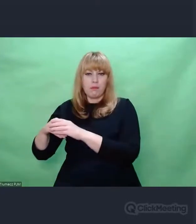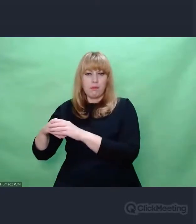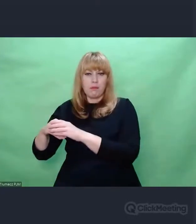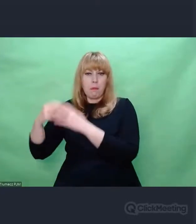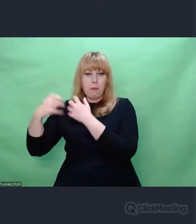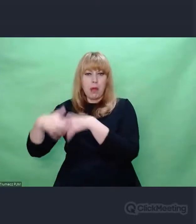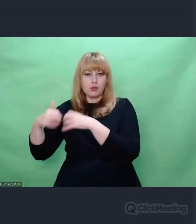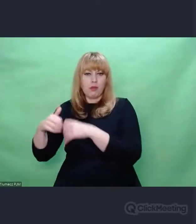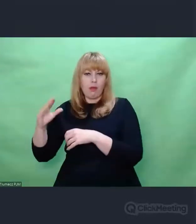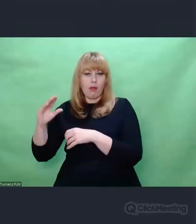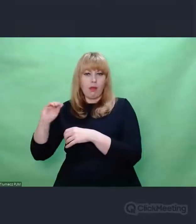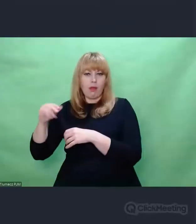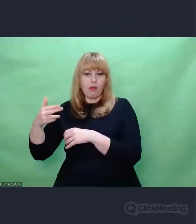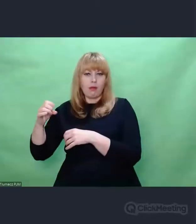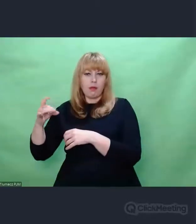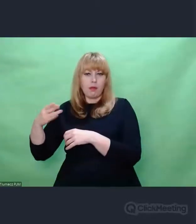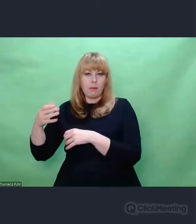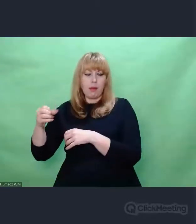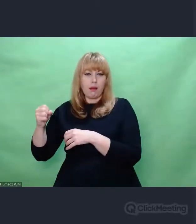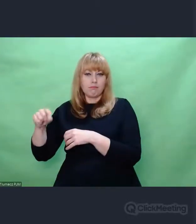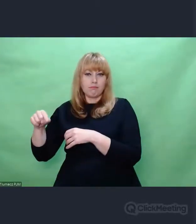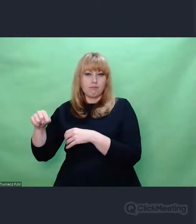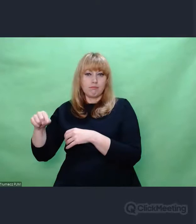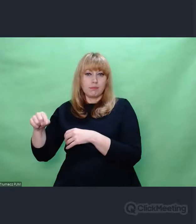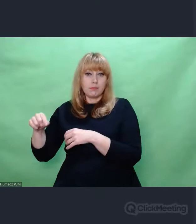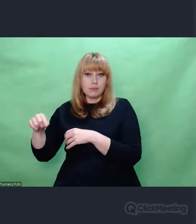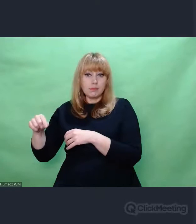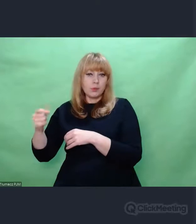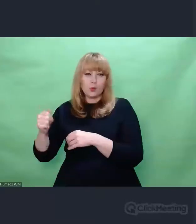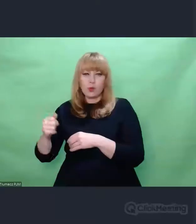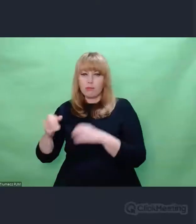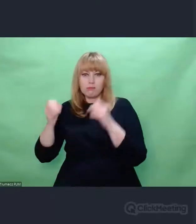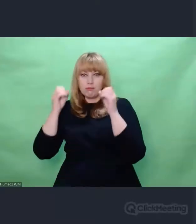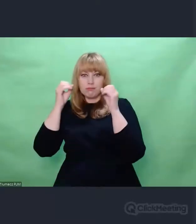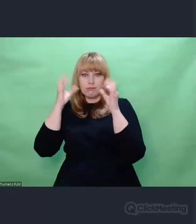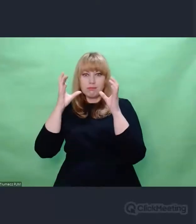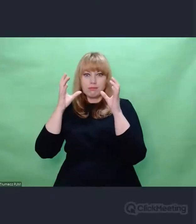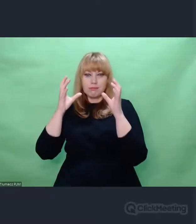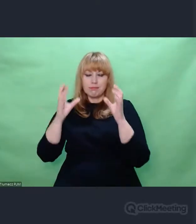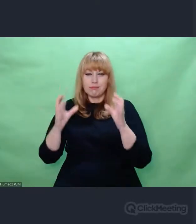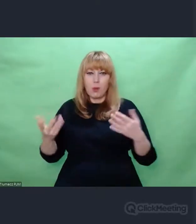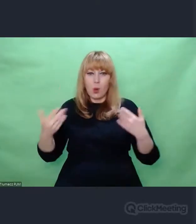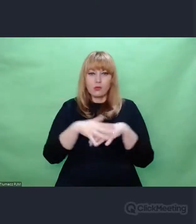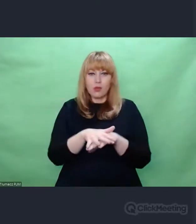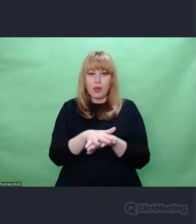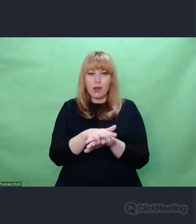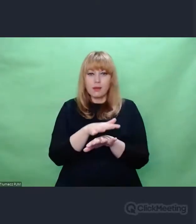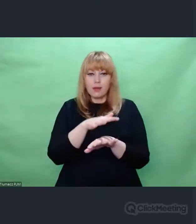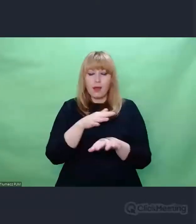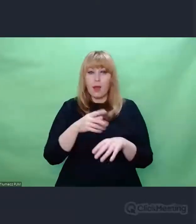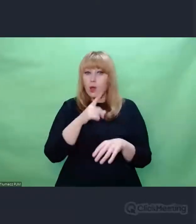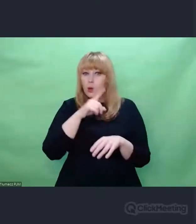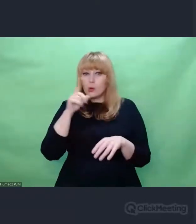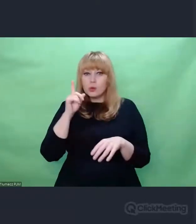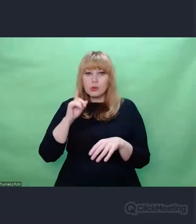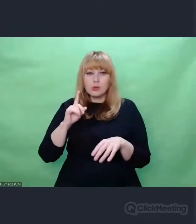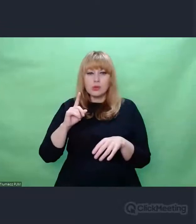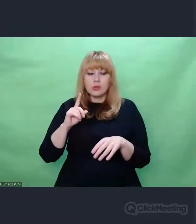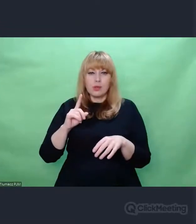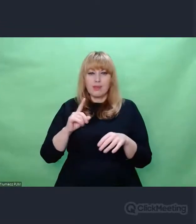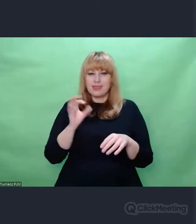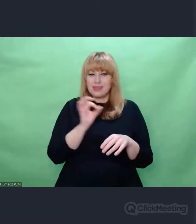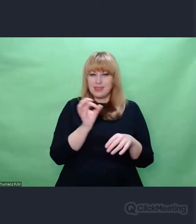I też idąca za tym świadomość, że skoro CI ludzie, którzy robili tyle zła, wyrządzali tyle zła